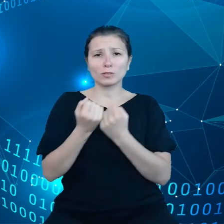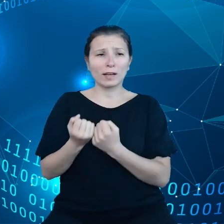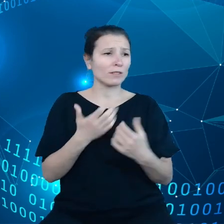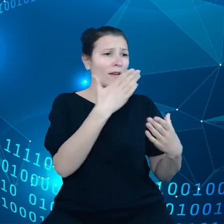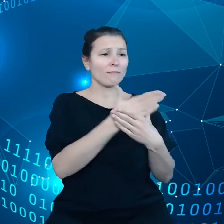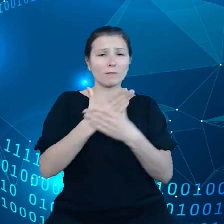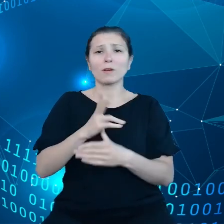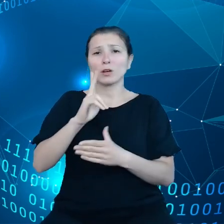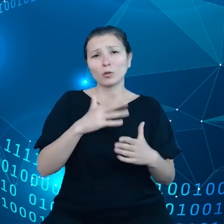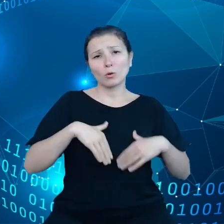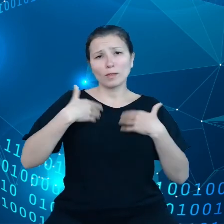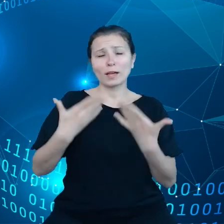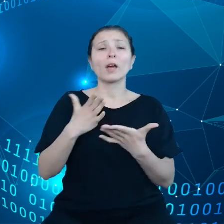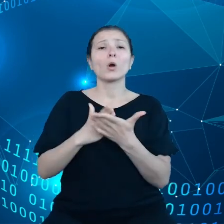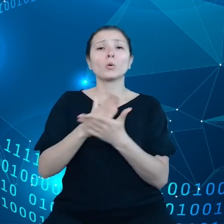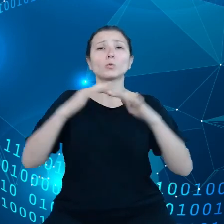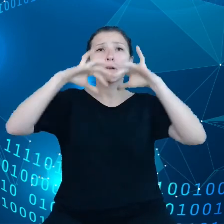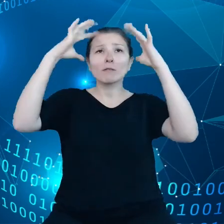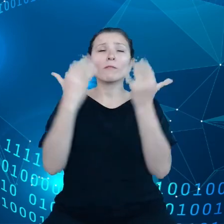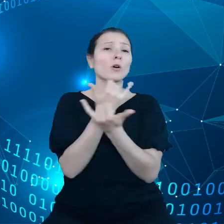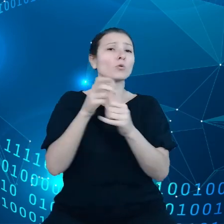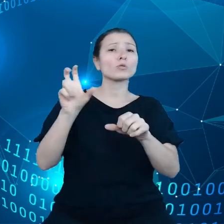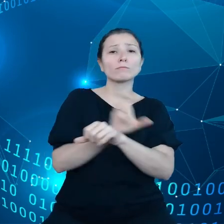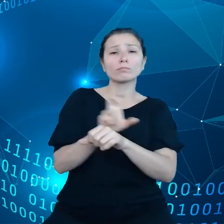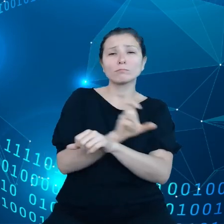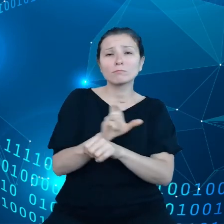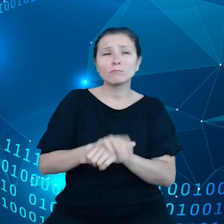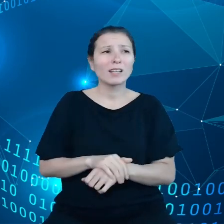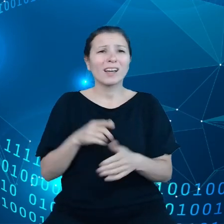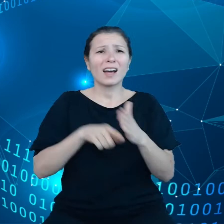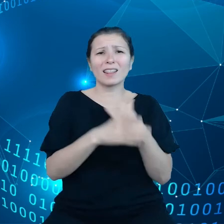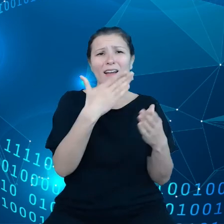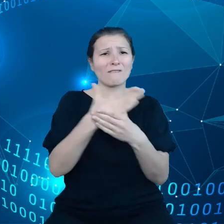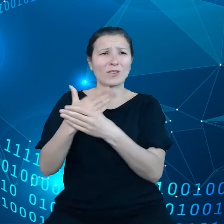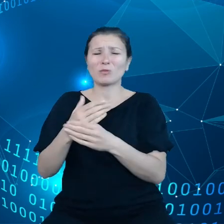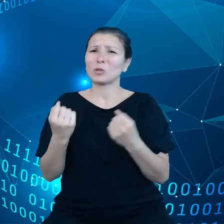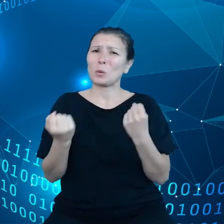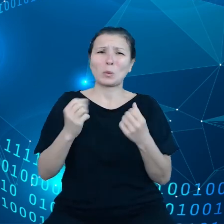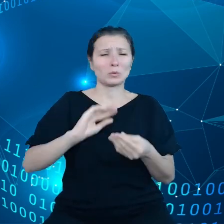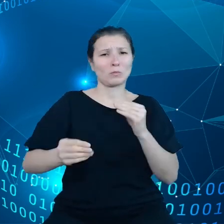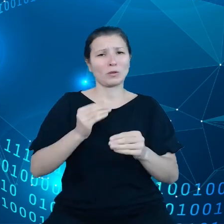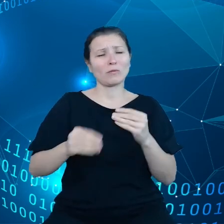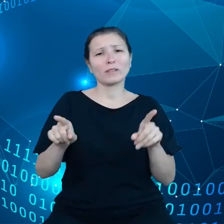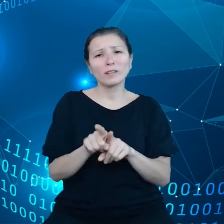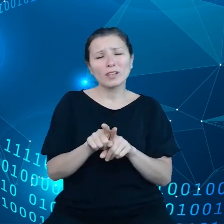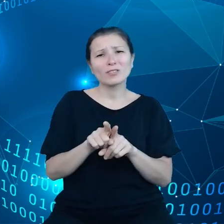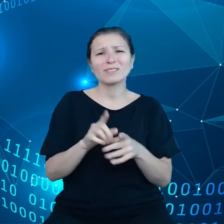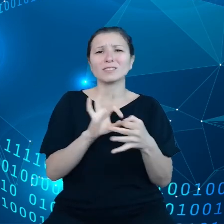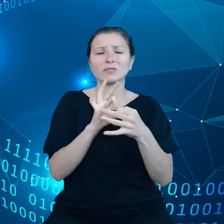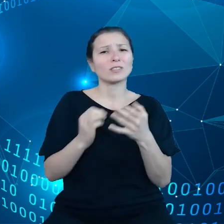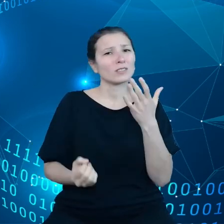infrastruktury, cały ten krajobraz jest dla przedsiębiorców zbyt skomplikowany. Wiąże się również z pewnymi ukrytymi kosztami, dodatkowo